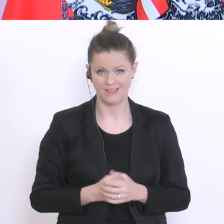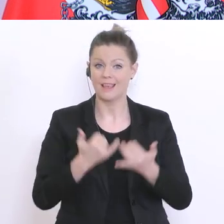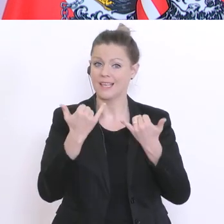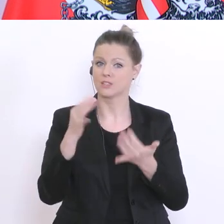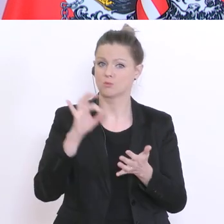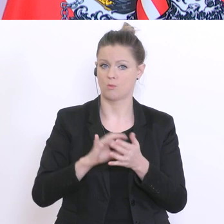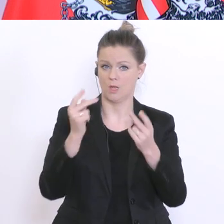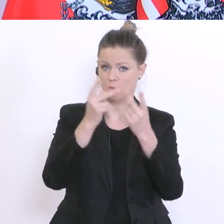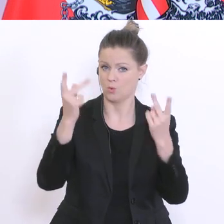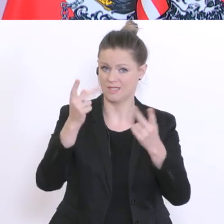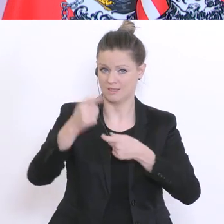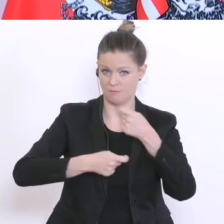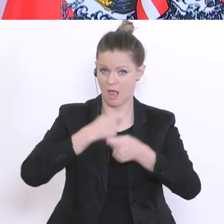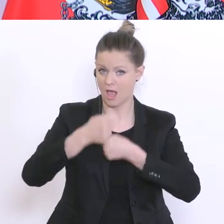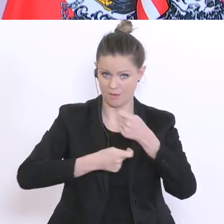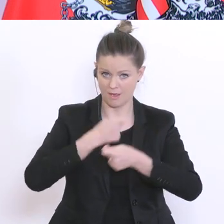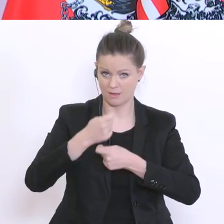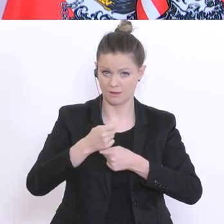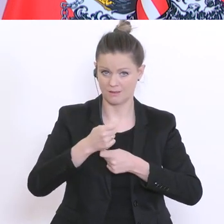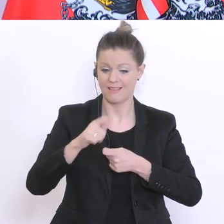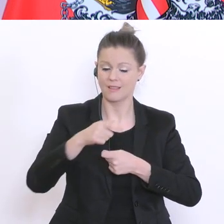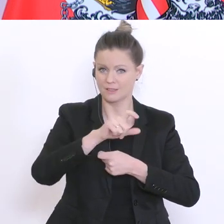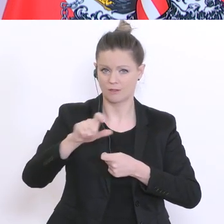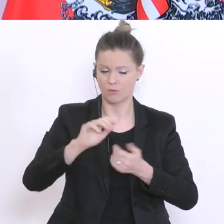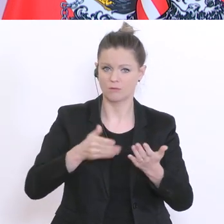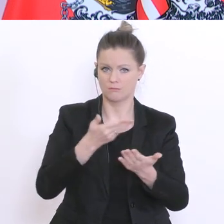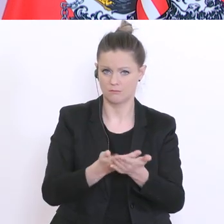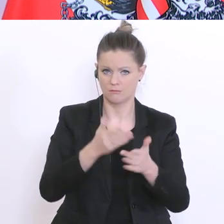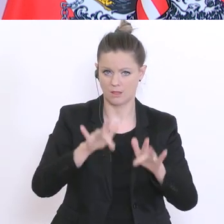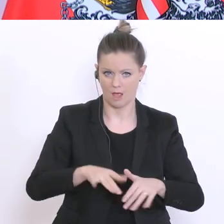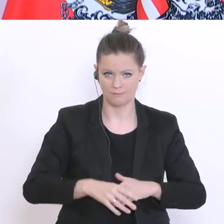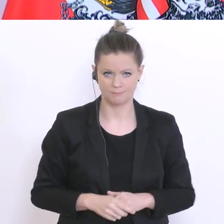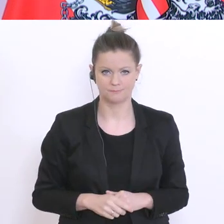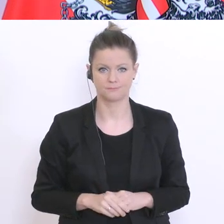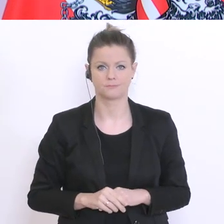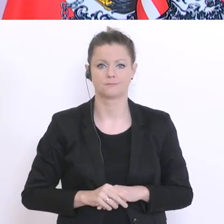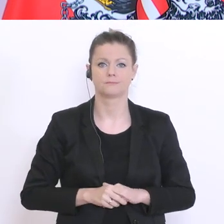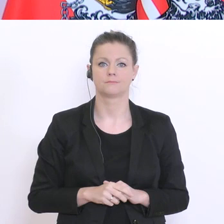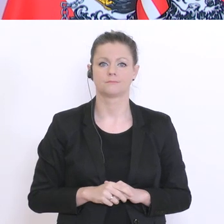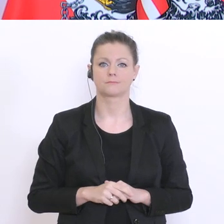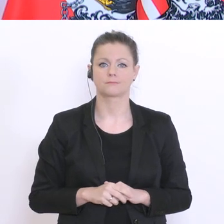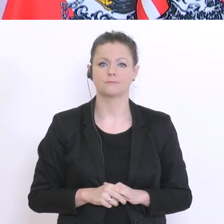und wird in der nächsten Woche vorliegen. In einer schwierigen wirtschaftlichen Situation,